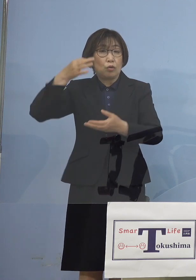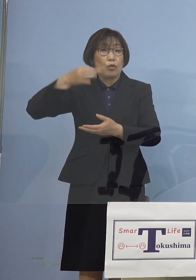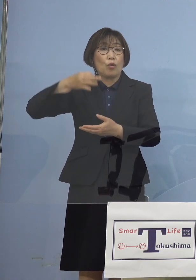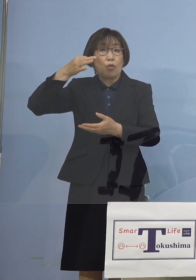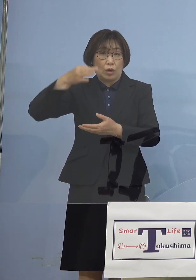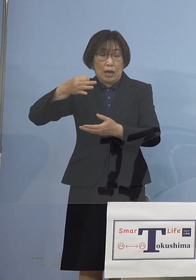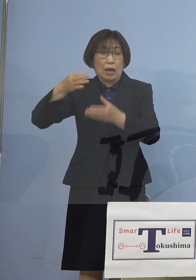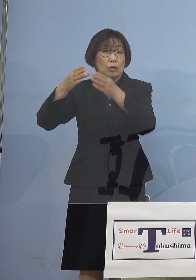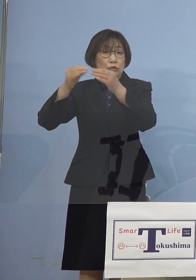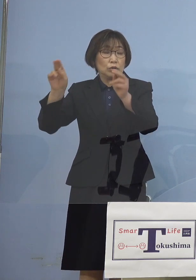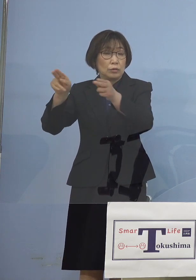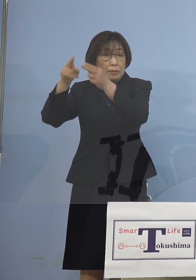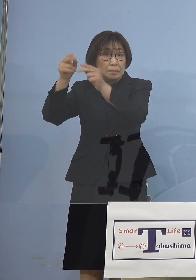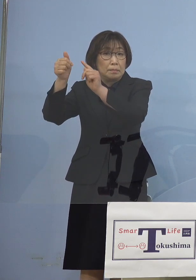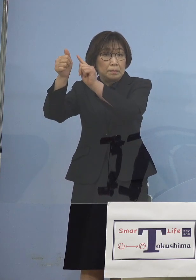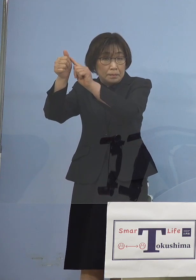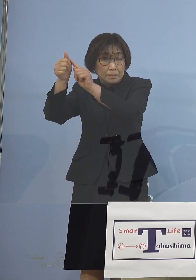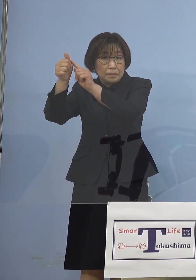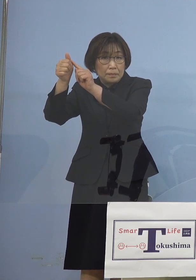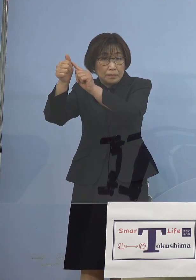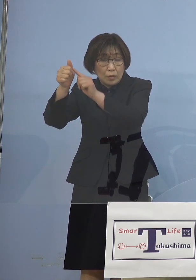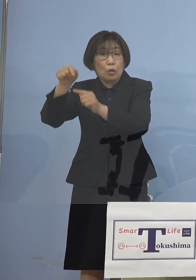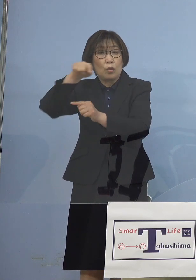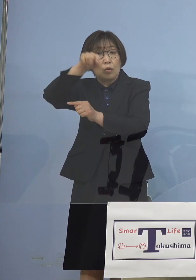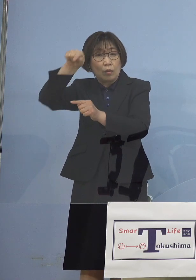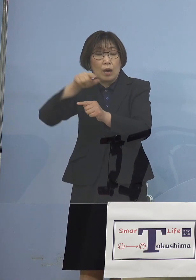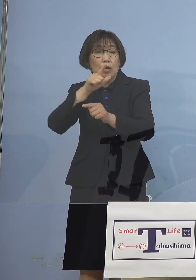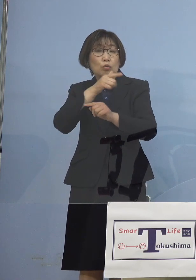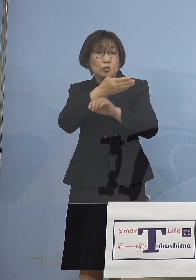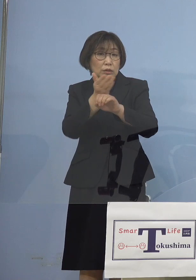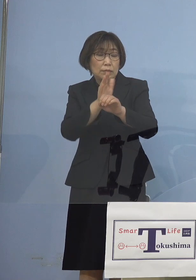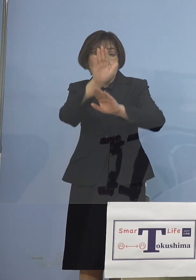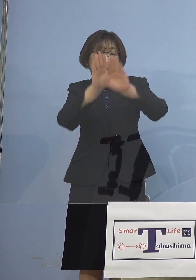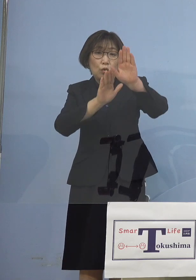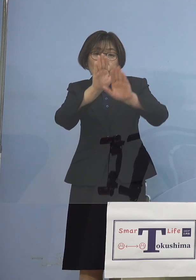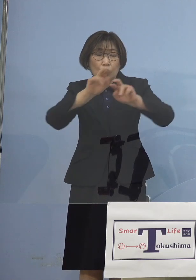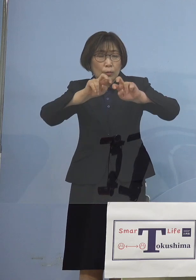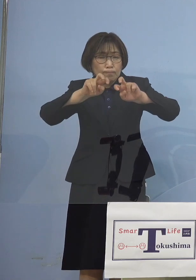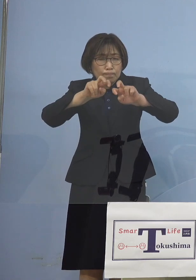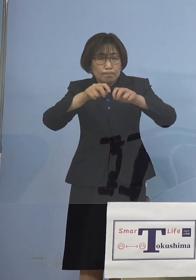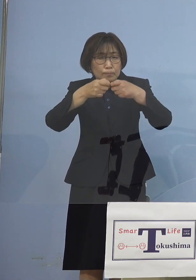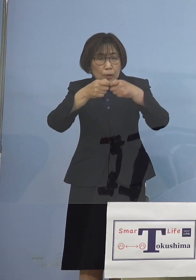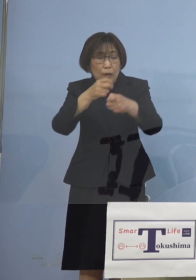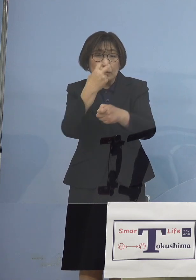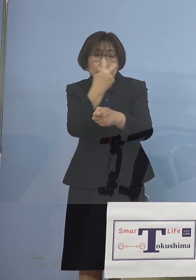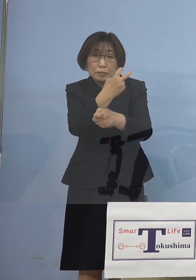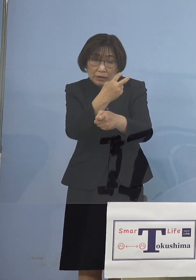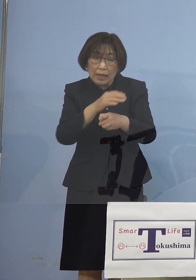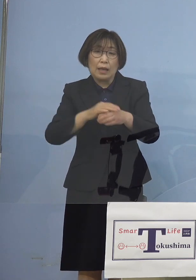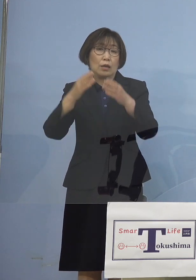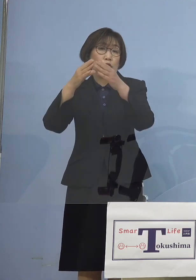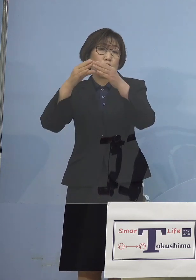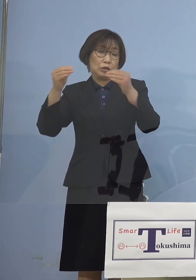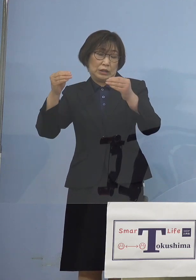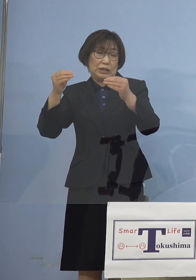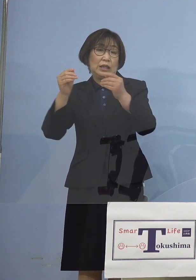その前日に徳島の情勢を つぶさに分析した結果 国に具申をしたところでも ありますので